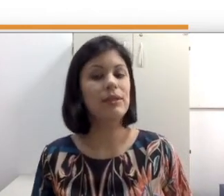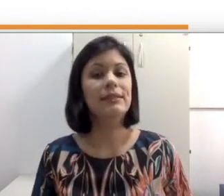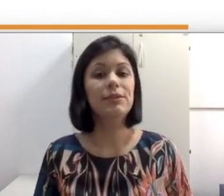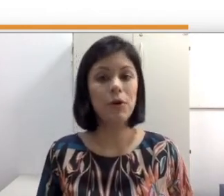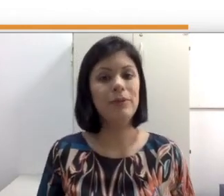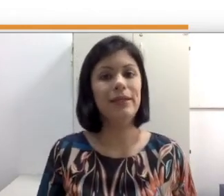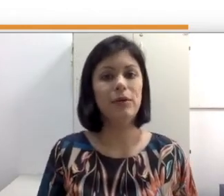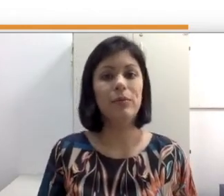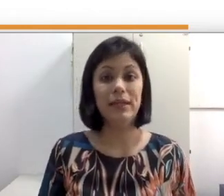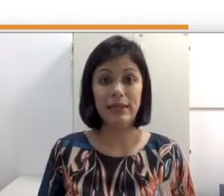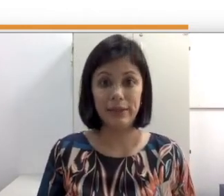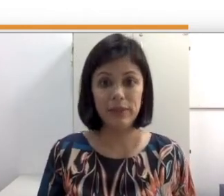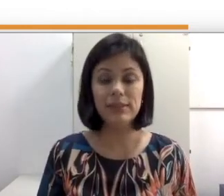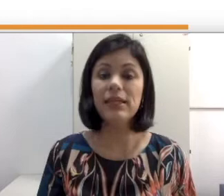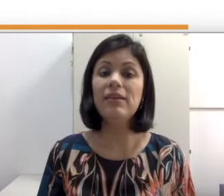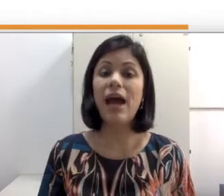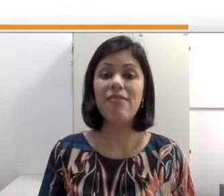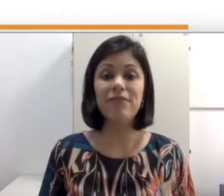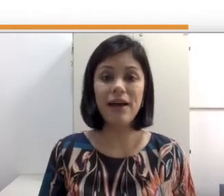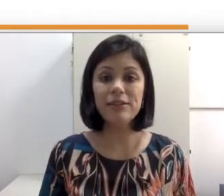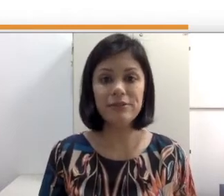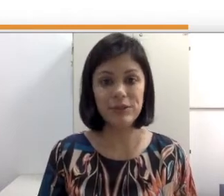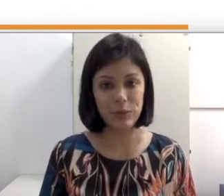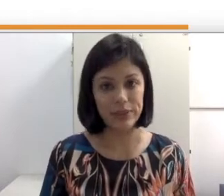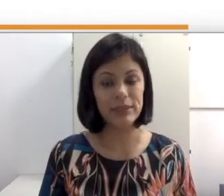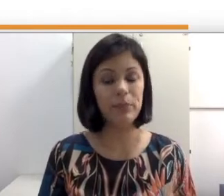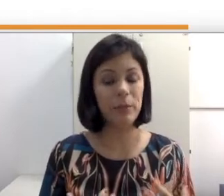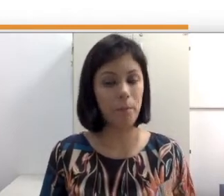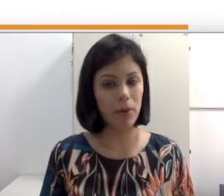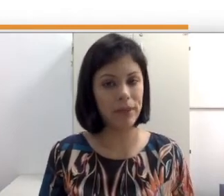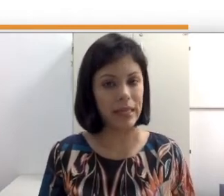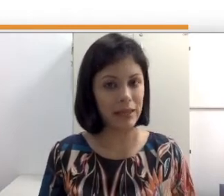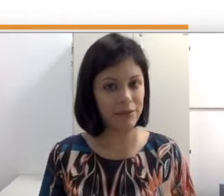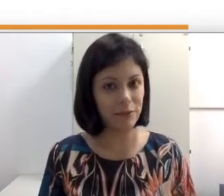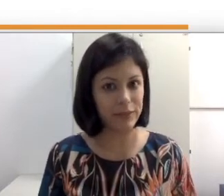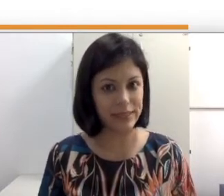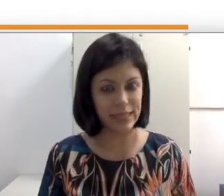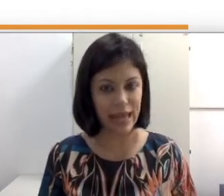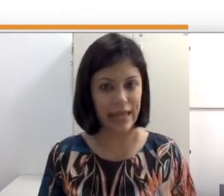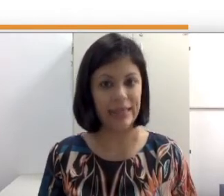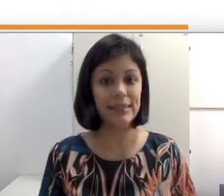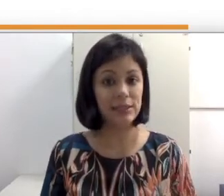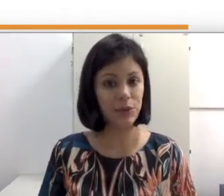se comunicam pela libras e que há vários fatores que podem influenciar essa escolha